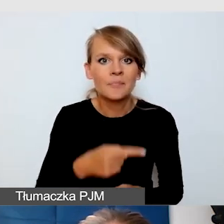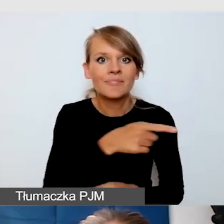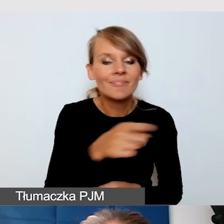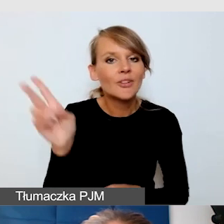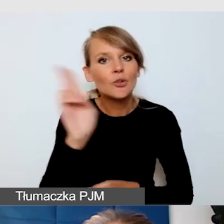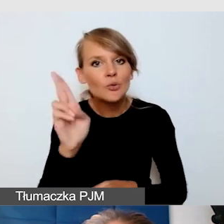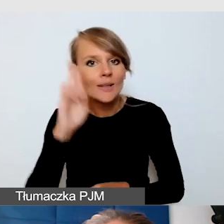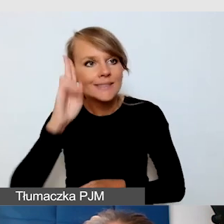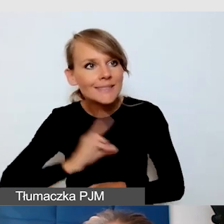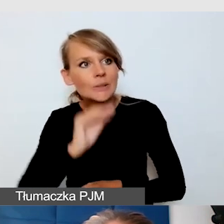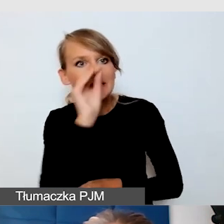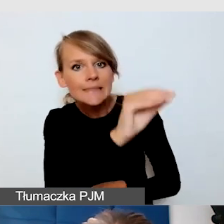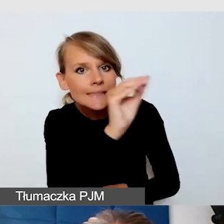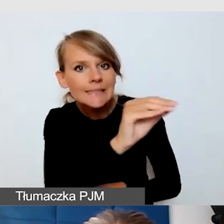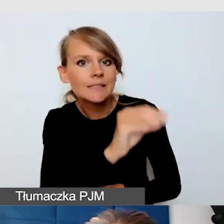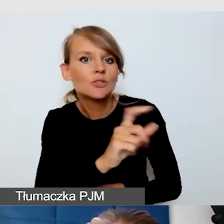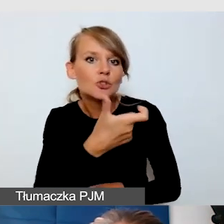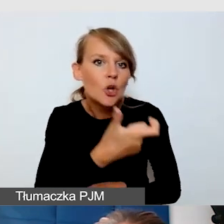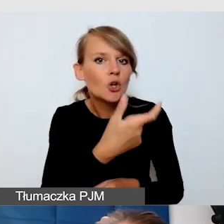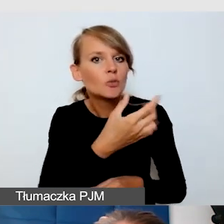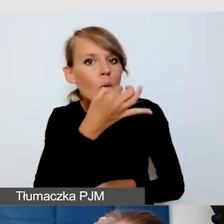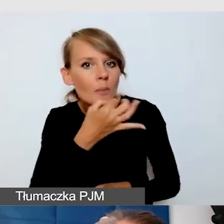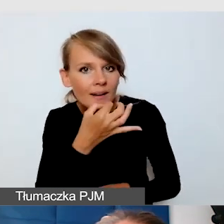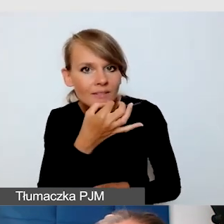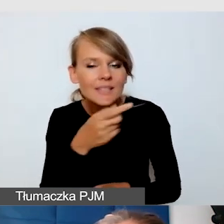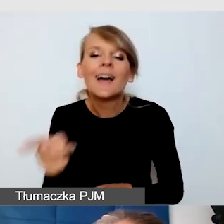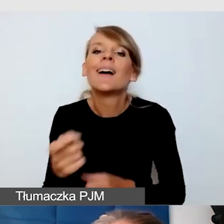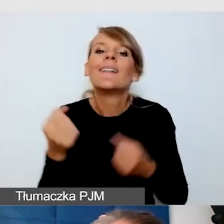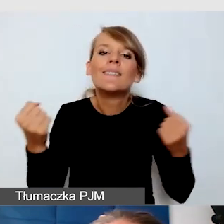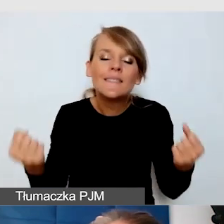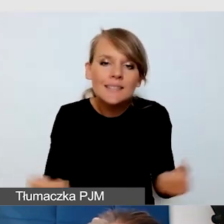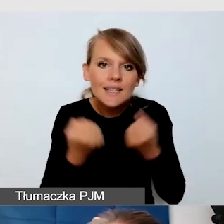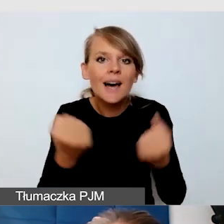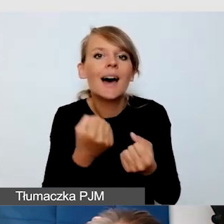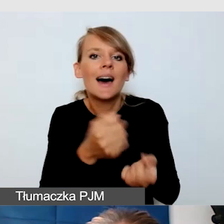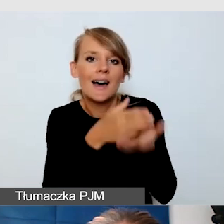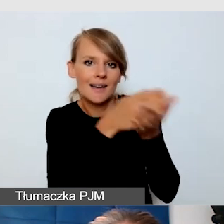starajcie się być bardzo konstruktywni. Czyli starajcie się dawać wskazówki, a nie tylko krytykować.